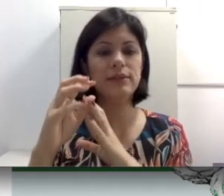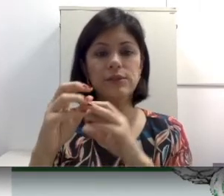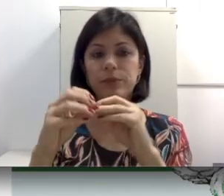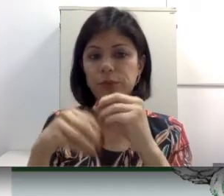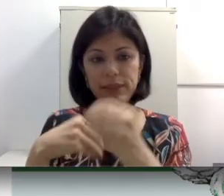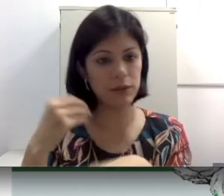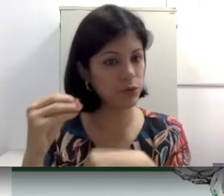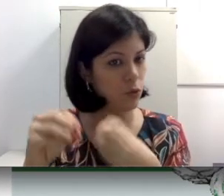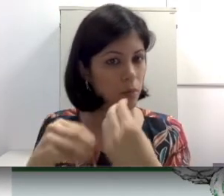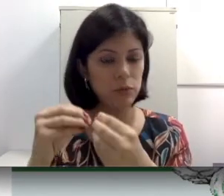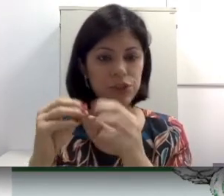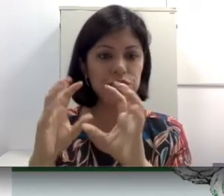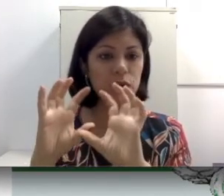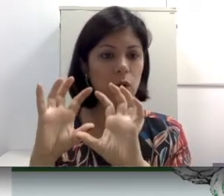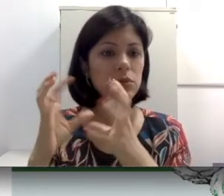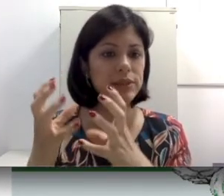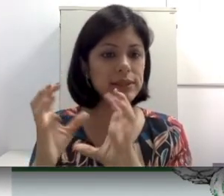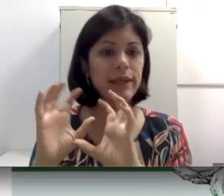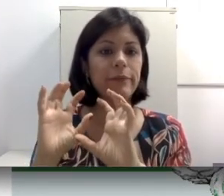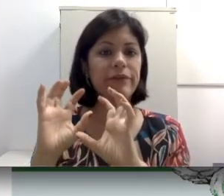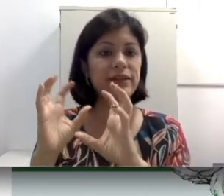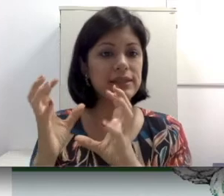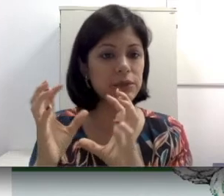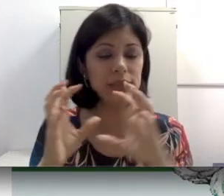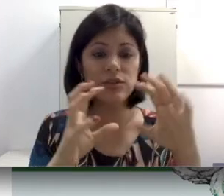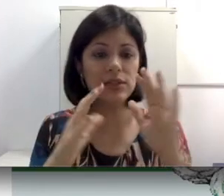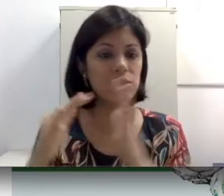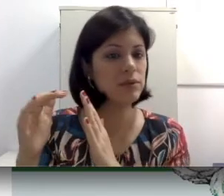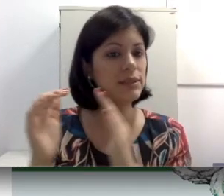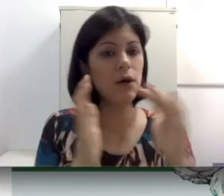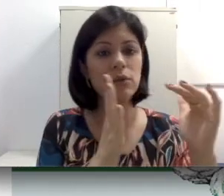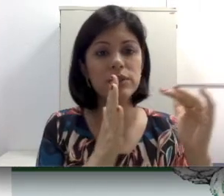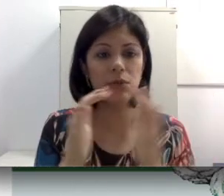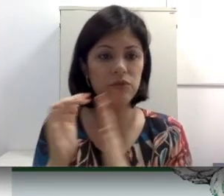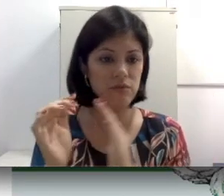uma doença causa um acúmulo de cera, uma infecção e esses ossículos não se movimentam